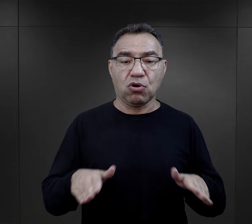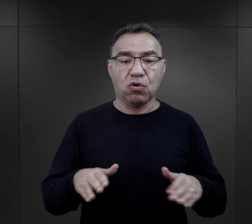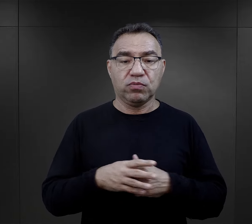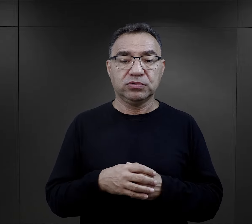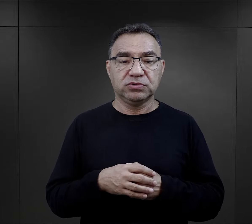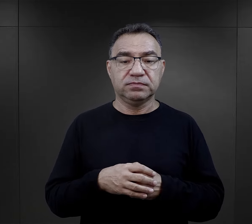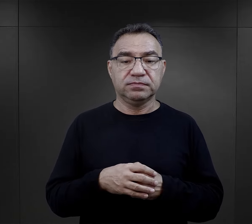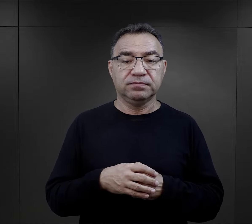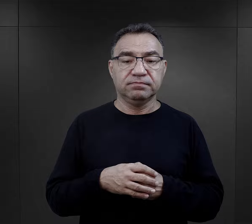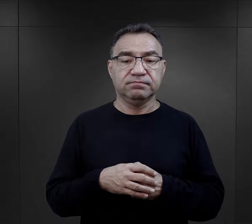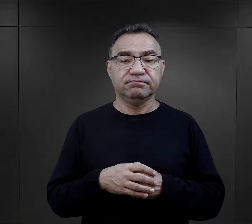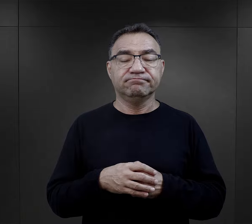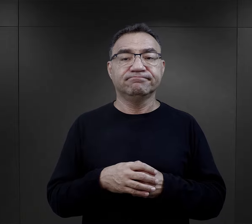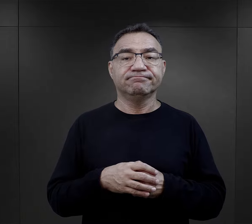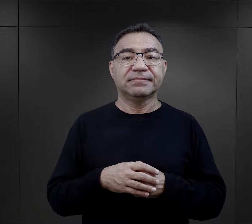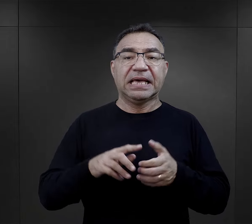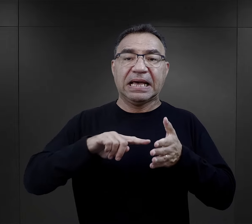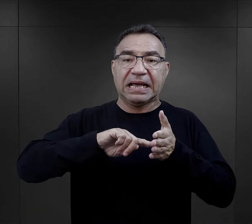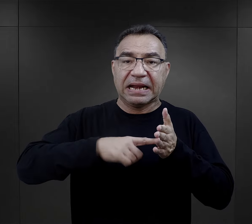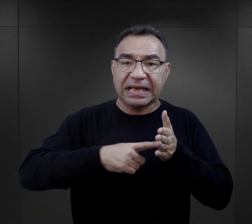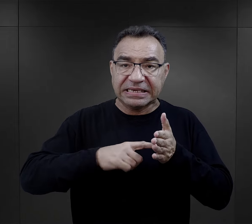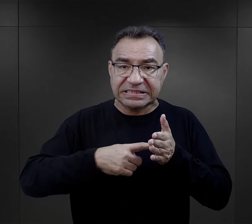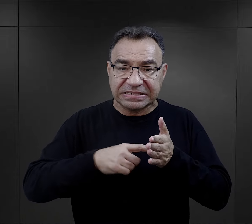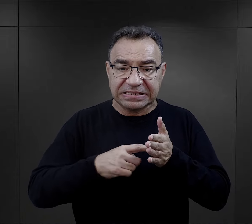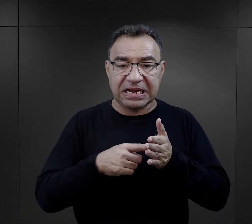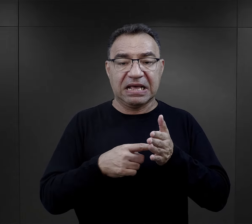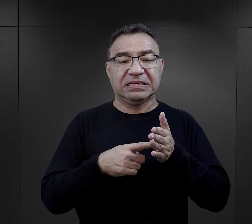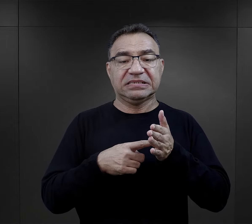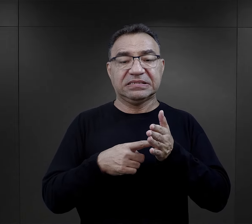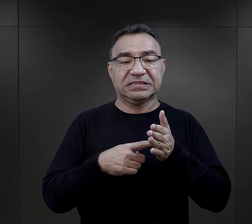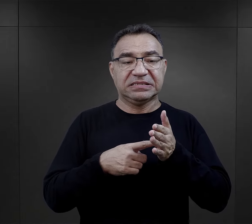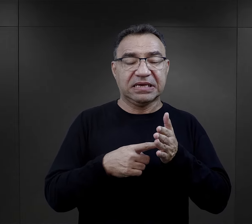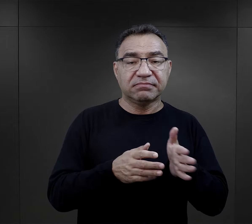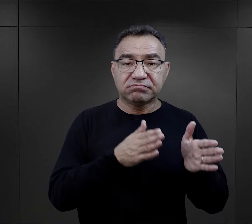z przejściem całej procedury związanej z rejestracją.